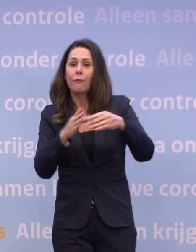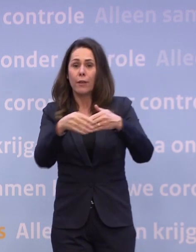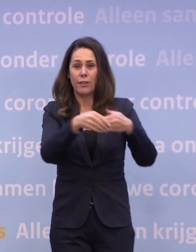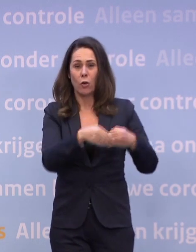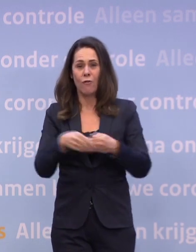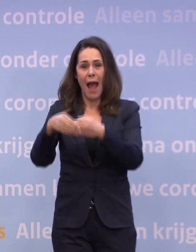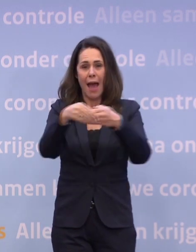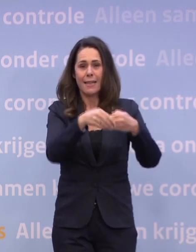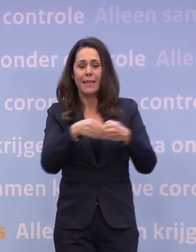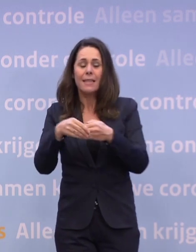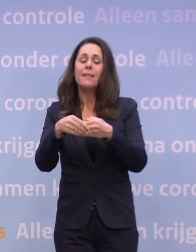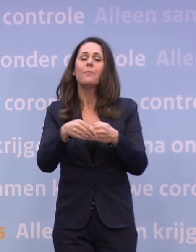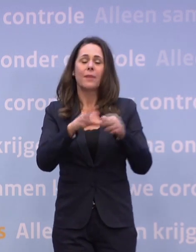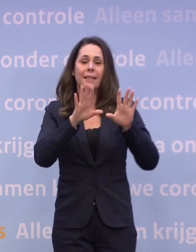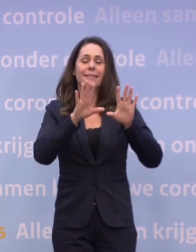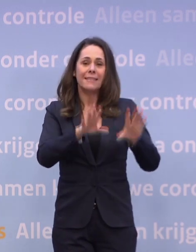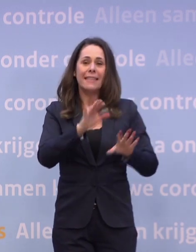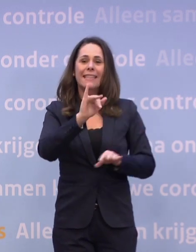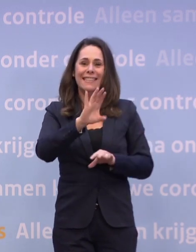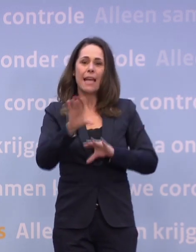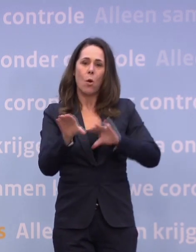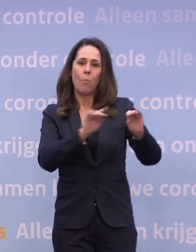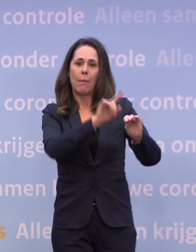...wel op die tien ic-opnames per dag komen.